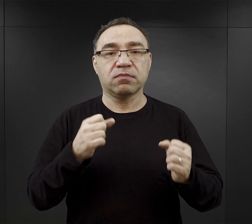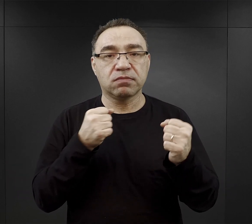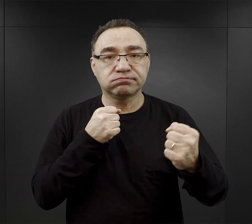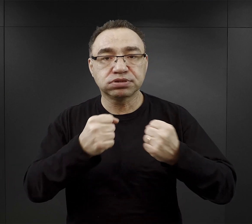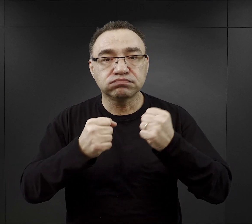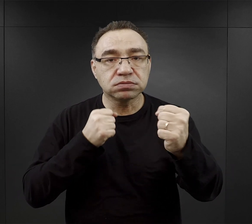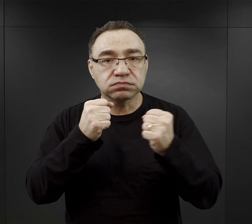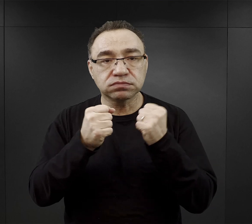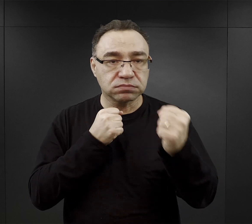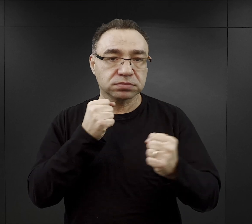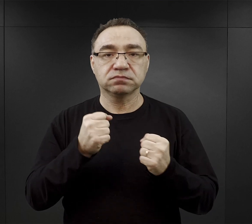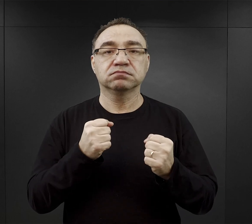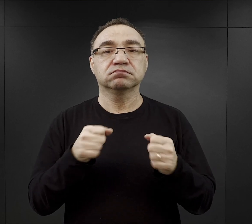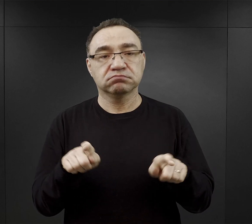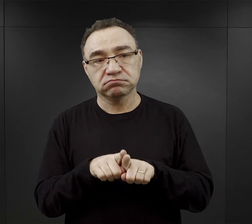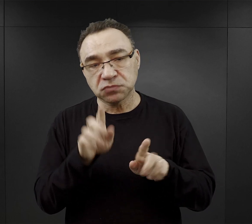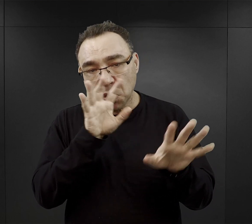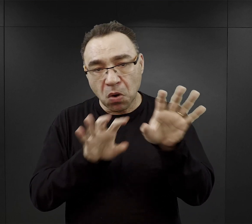więc i temu mogli się przyglądać.